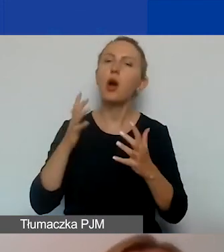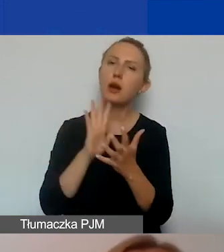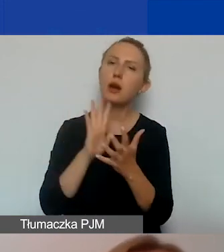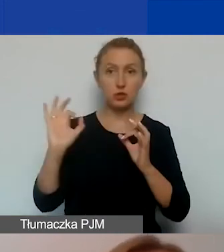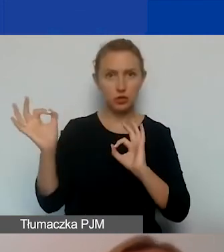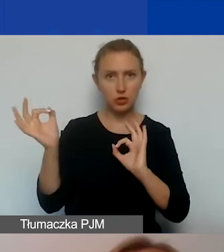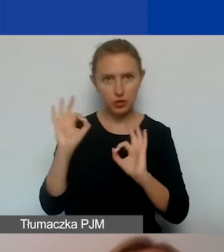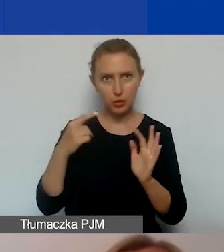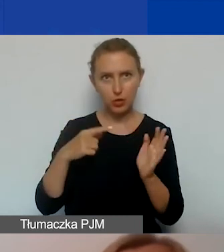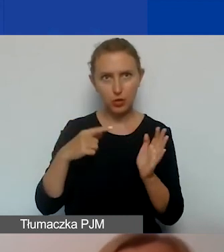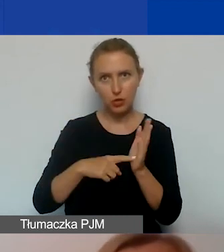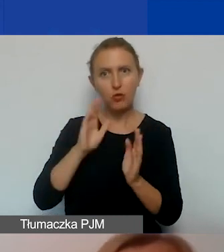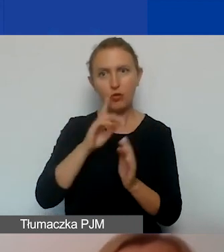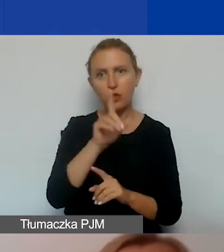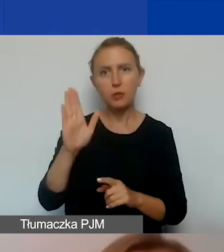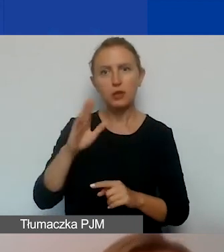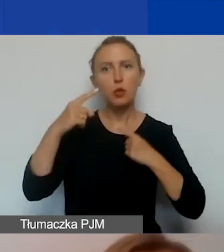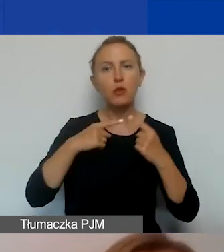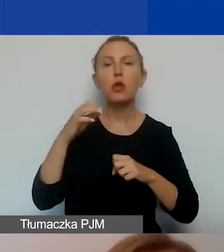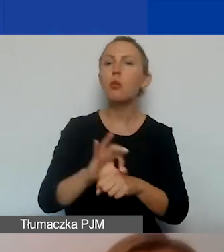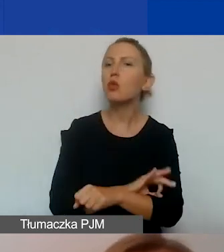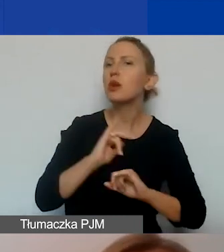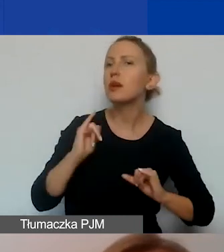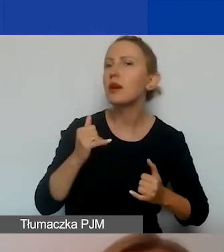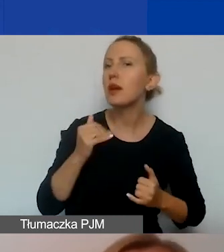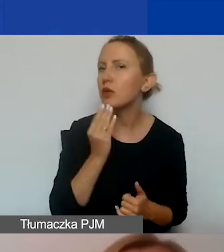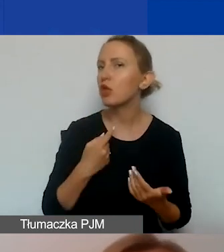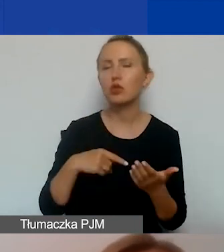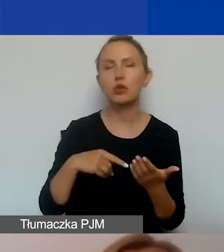w którym opowiecie, czym jest projekt, jakie są postępy w jego realizacji